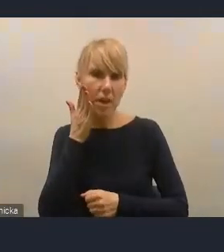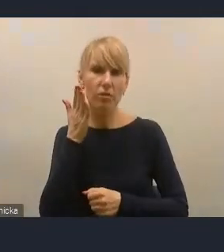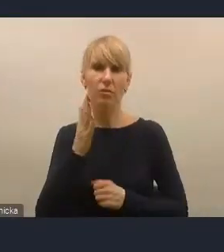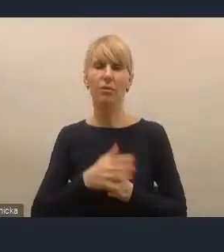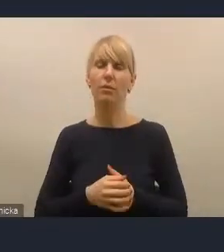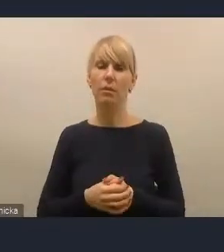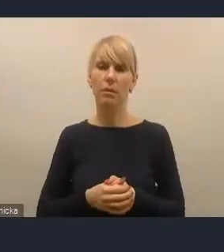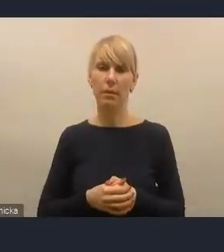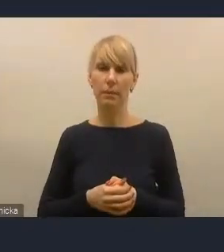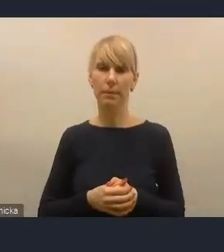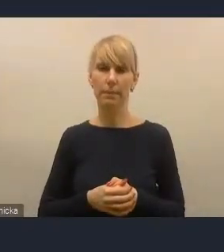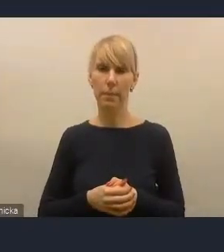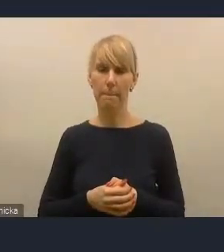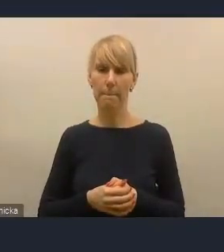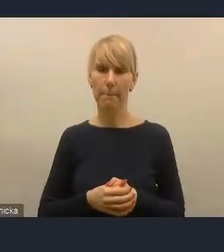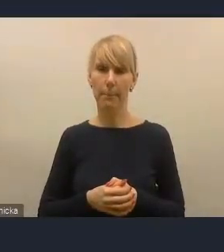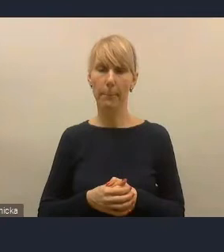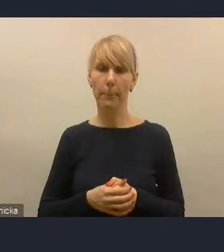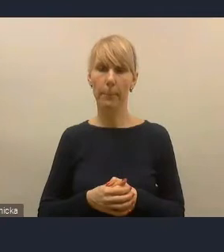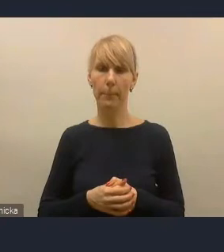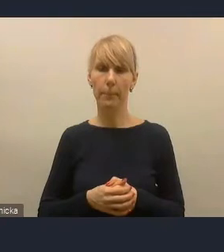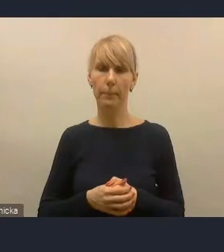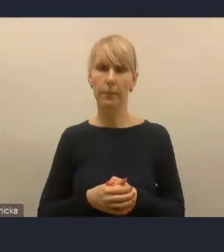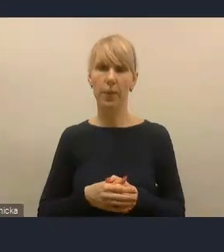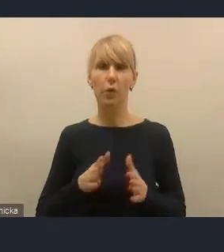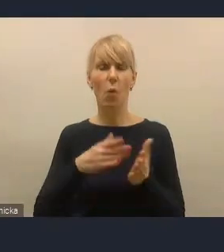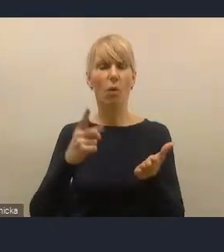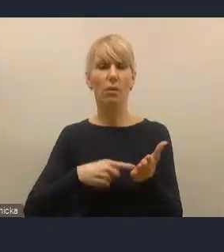Bo to, co zauważamy, to było to, że zbyt częste zmiany powodowały to,